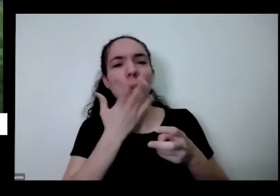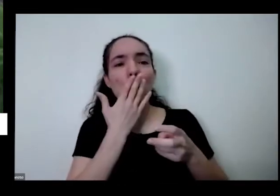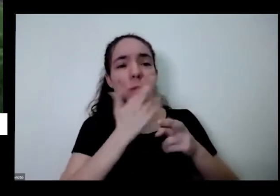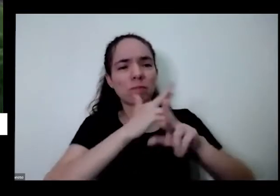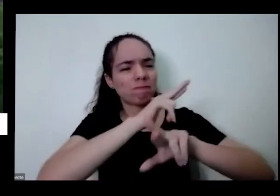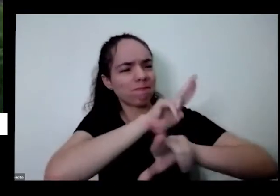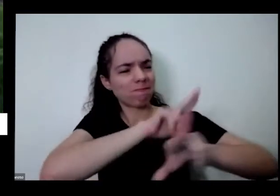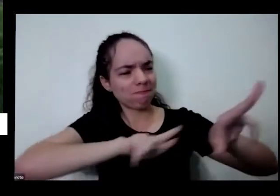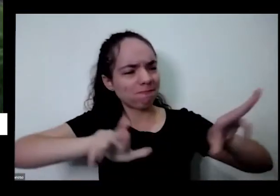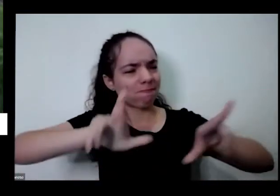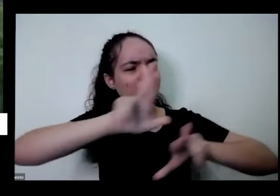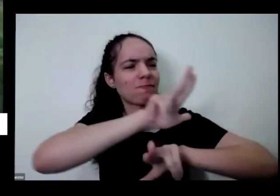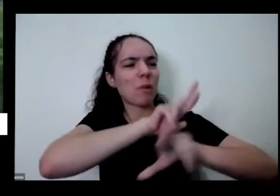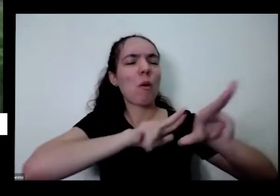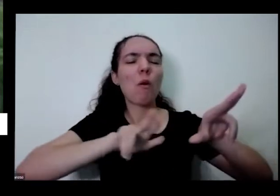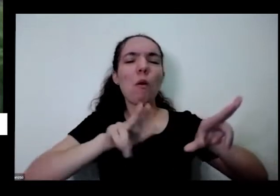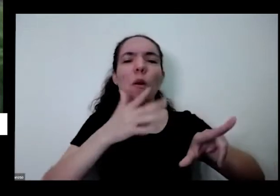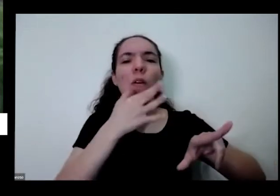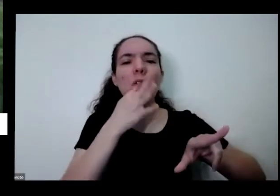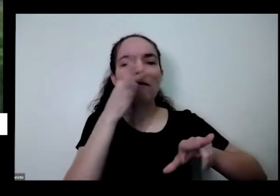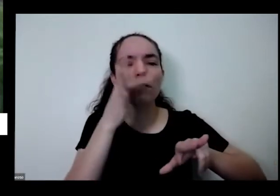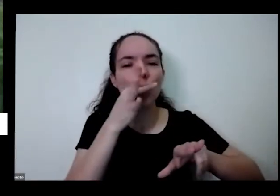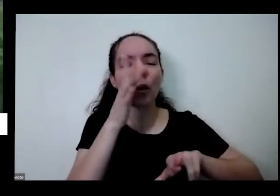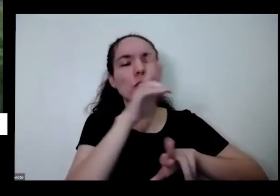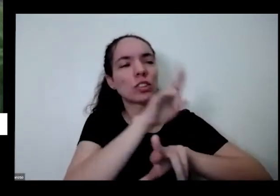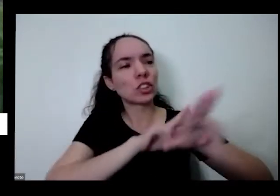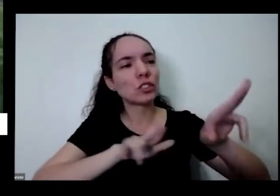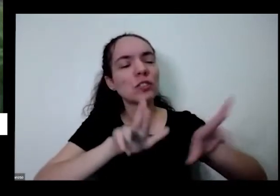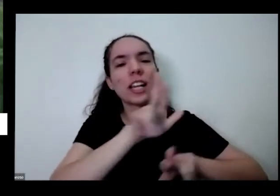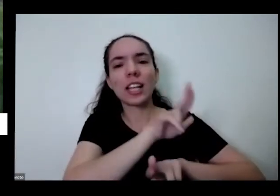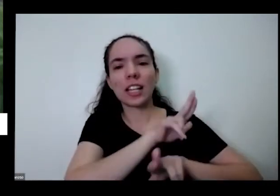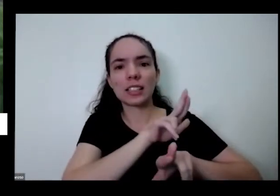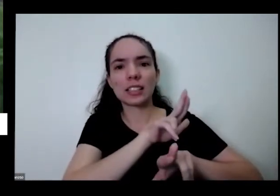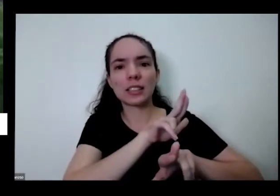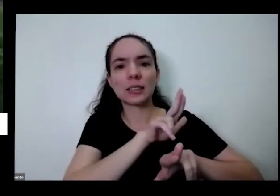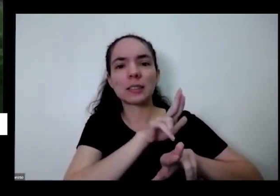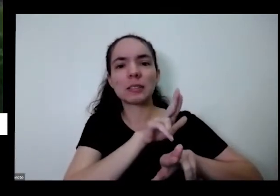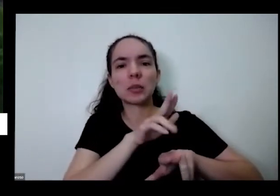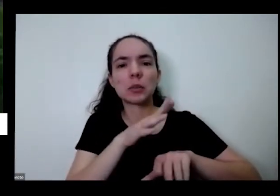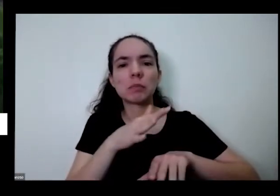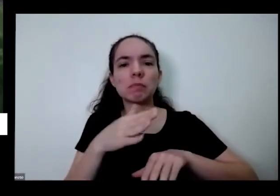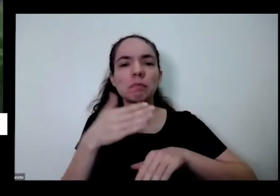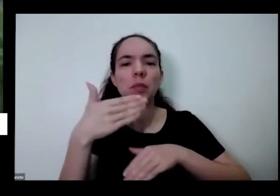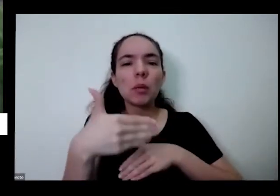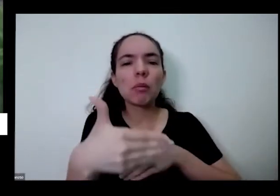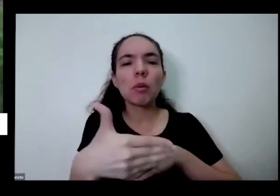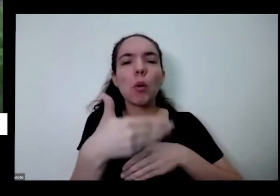todas as cores diferentes daqui a pouco tem também é começa a chegar ou começa a chegar aos